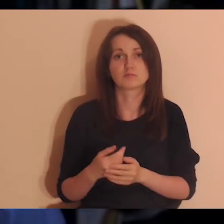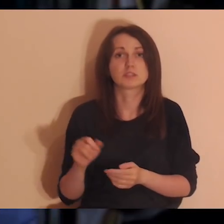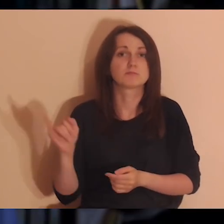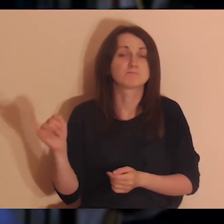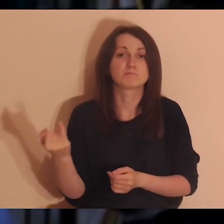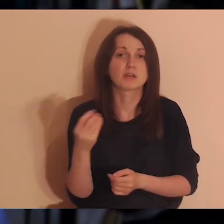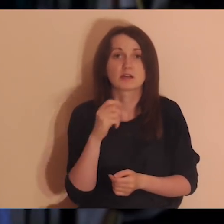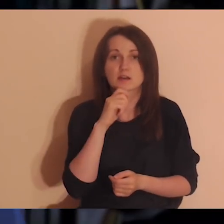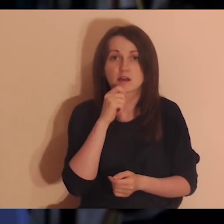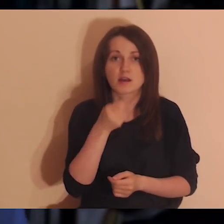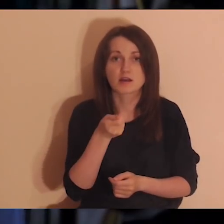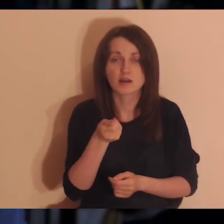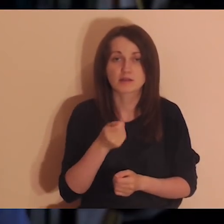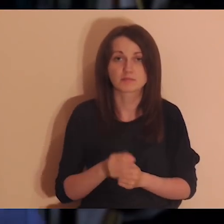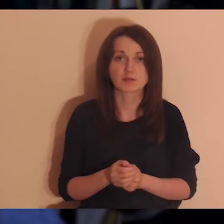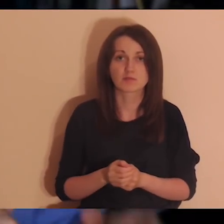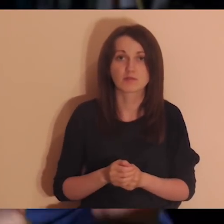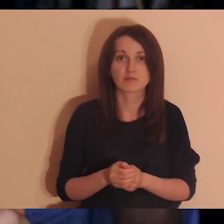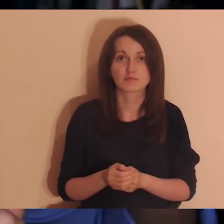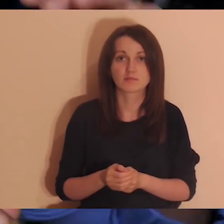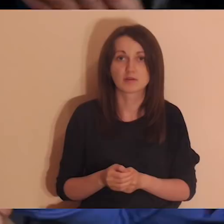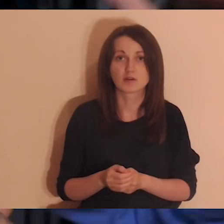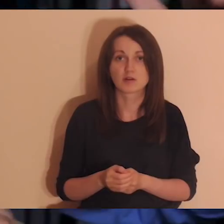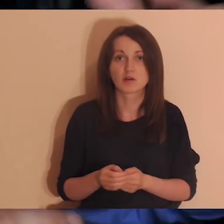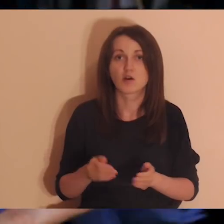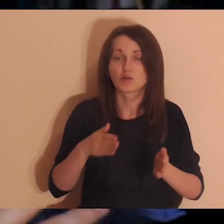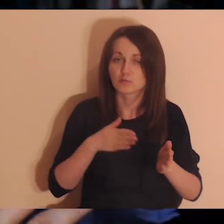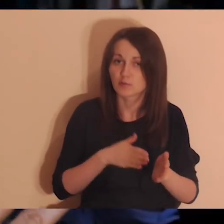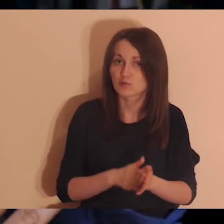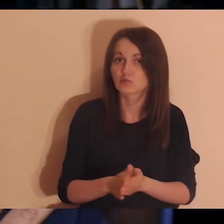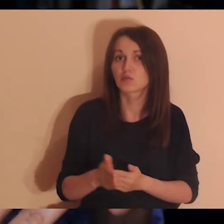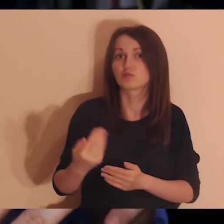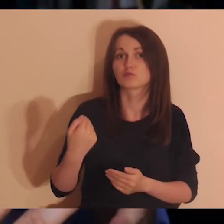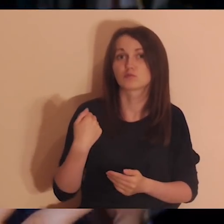I uwaga - będziemy wypisywać ważne osoby od początku życia.